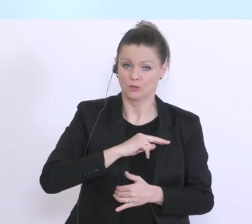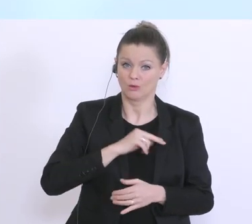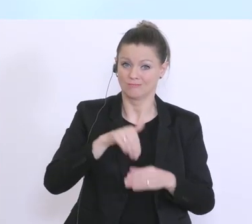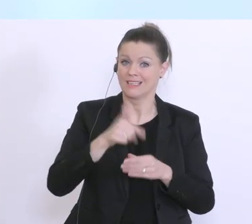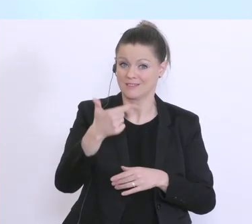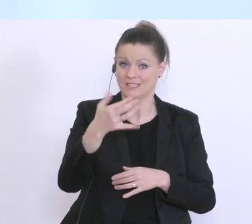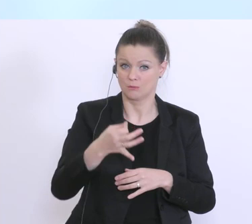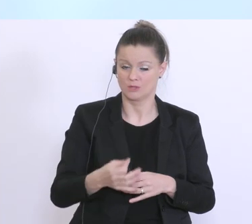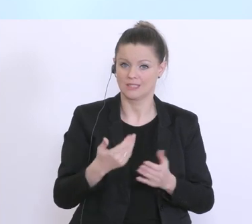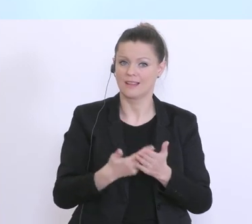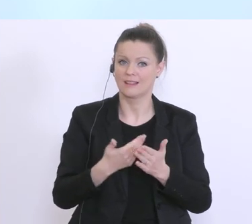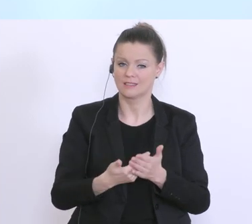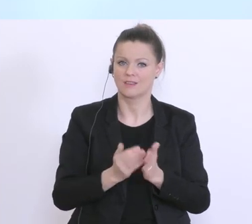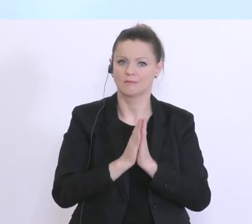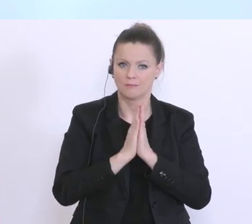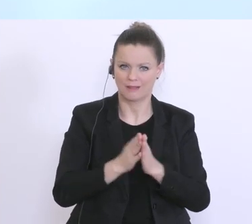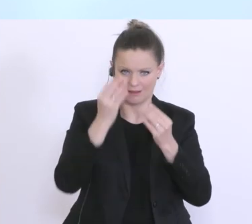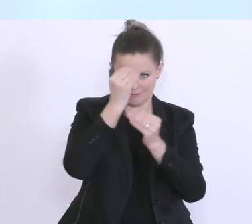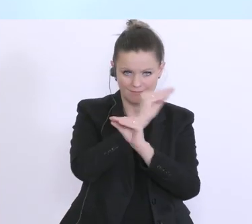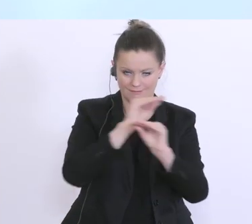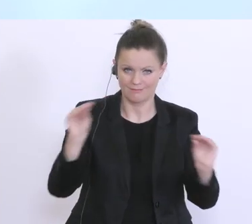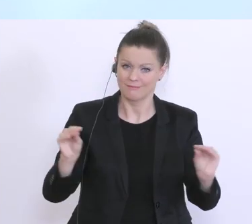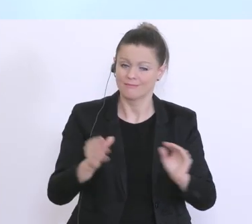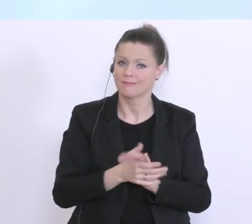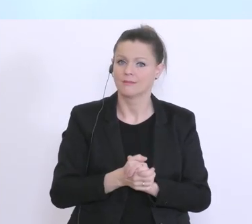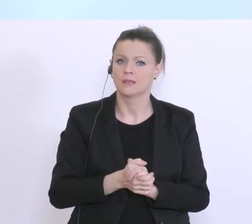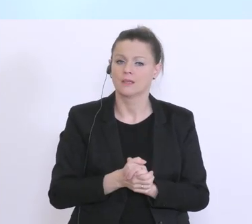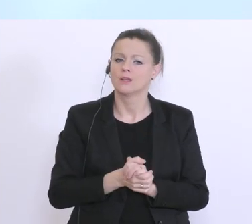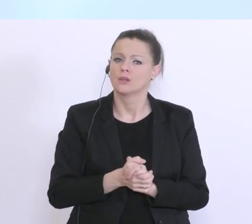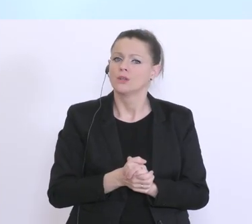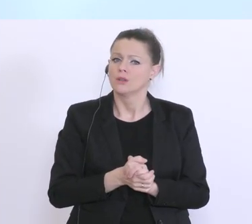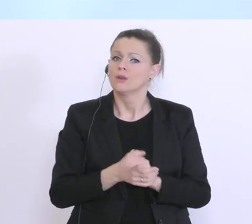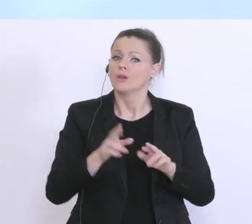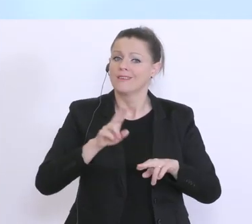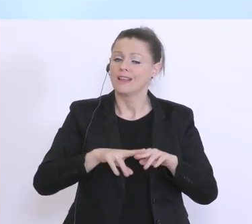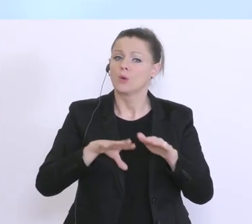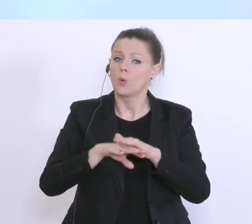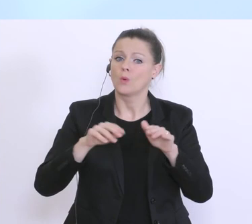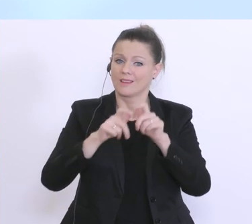große Appell immer von uns allen, wenn die Unternehmen zu ihrer Hausbank gehen,